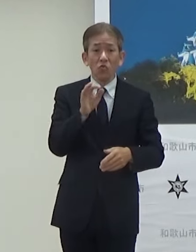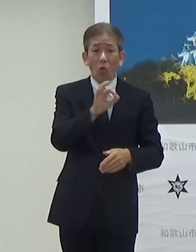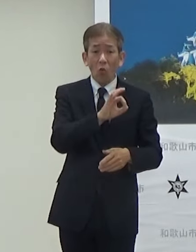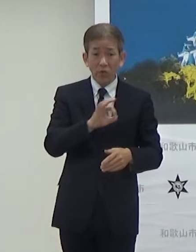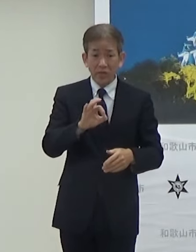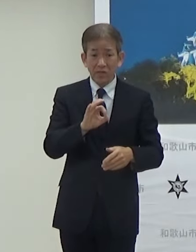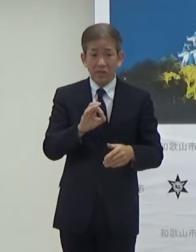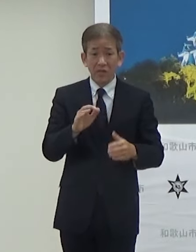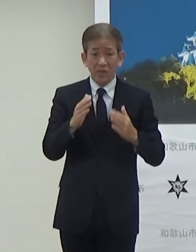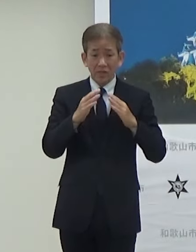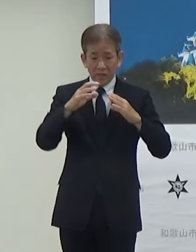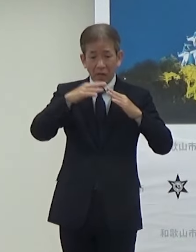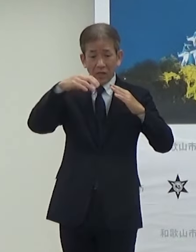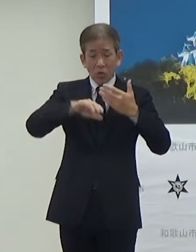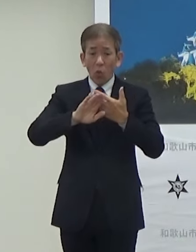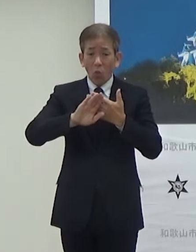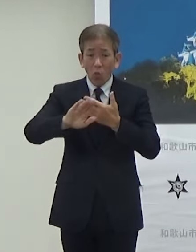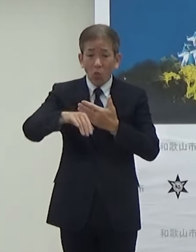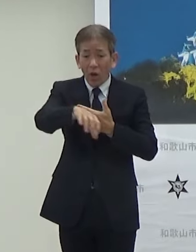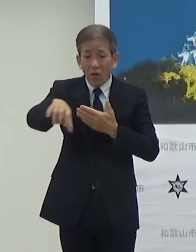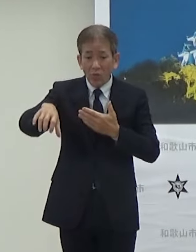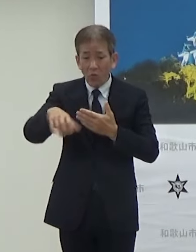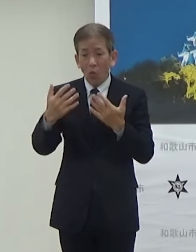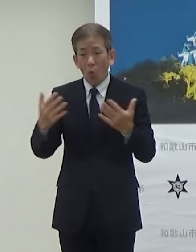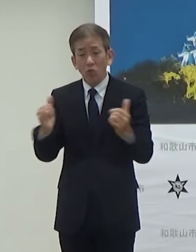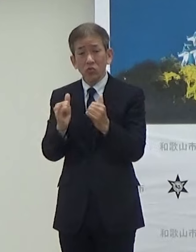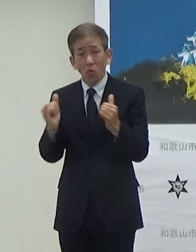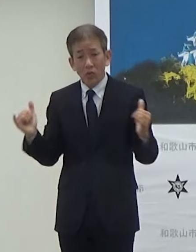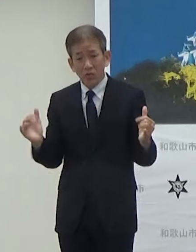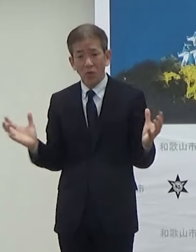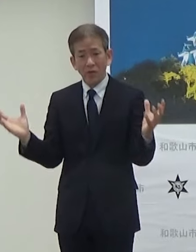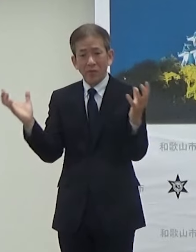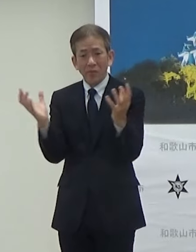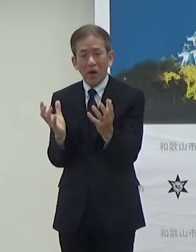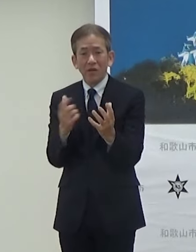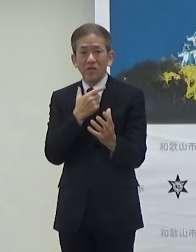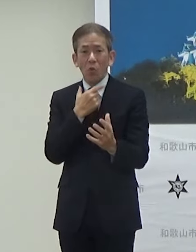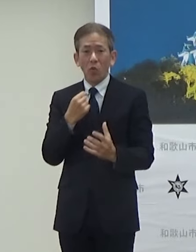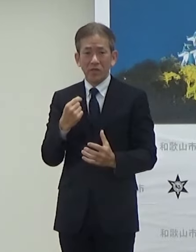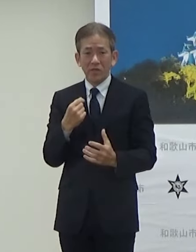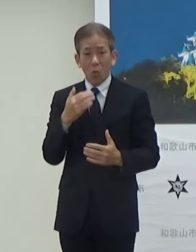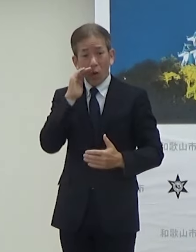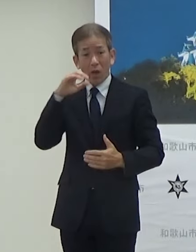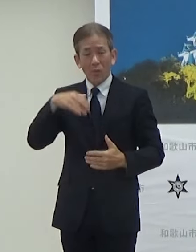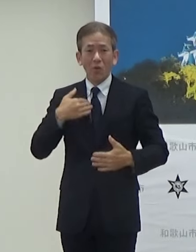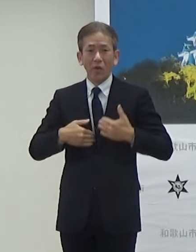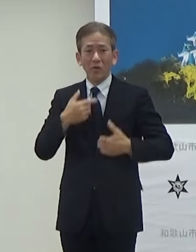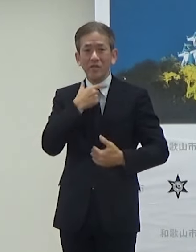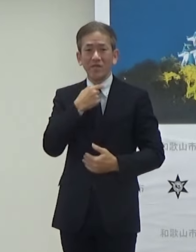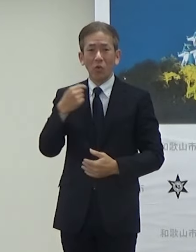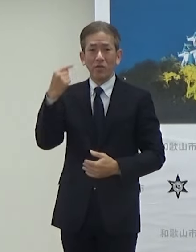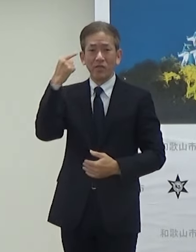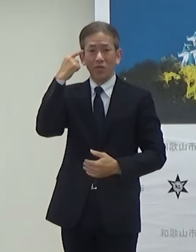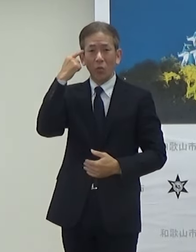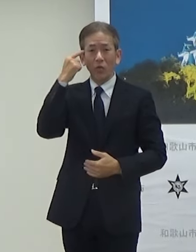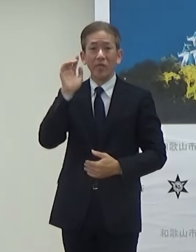会場外でも多くの方にこのTGC和歌山を 楽しんでいただければという思いで